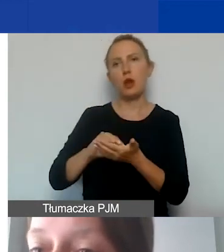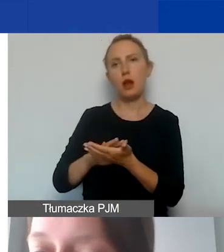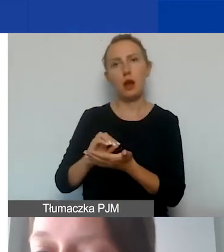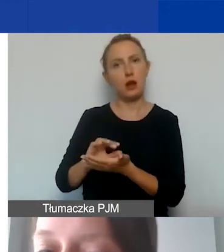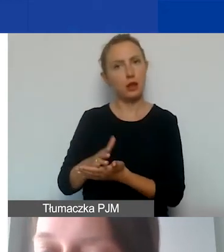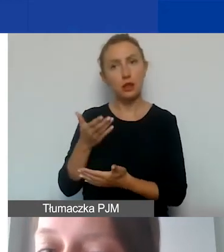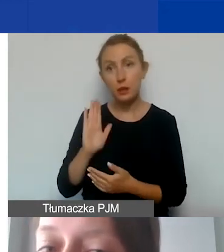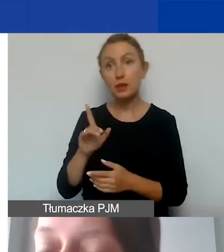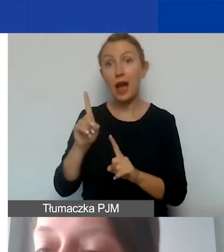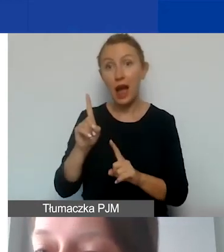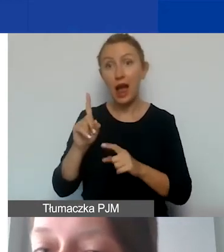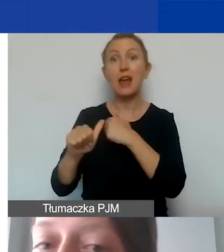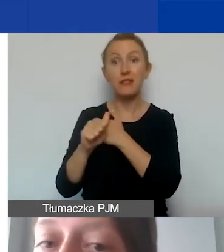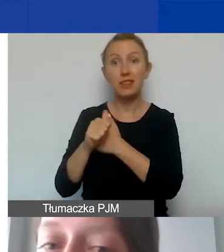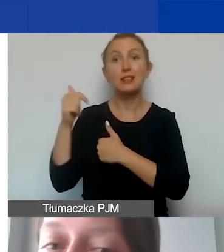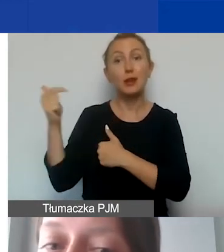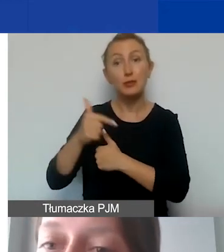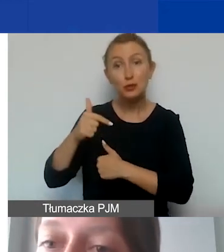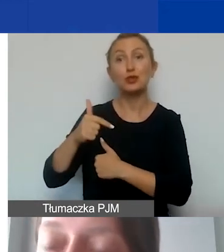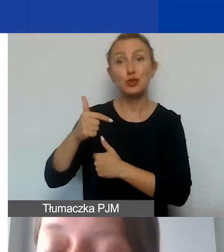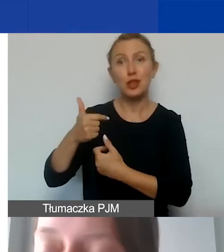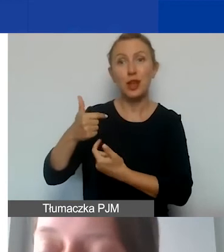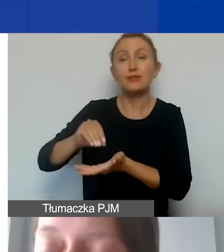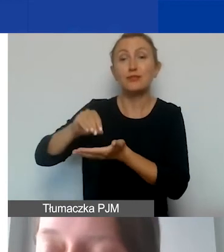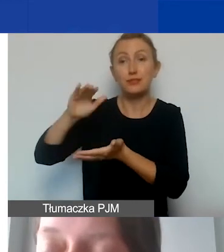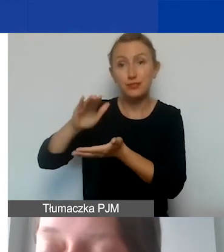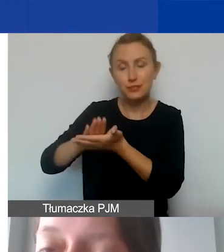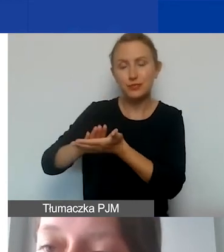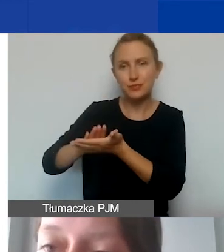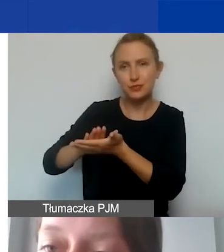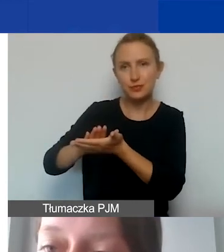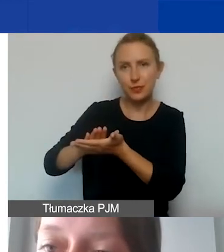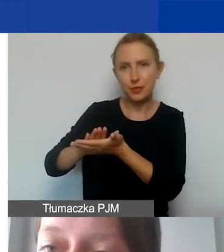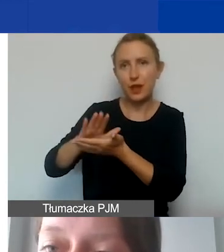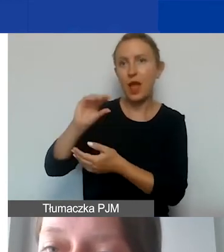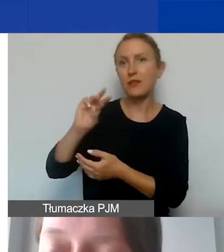ale grantobiorca musi ująć je w ewidencji księgowej projektu.